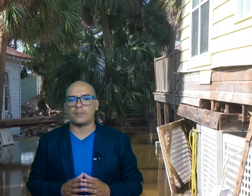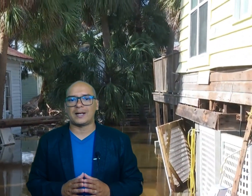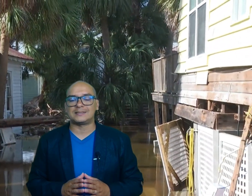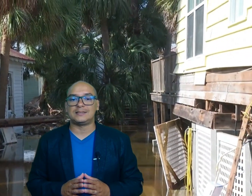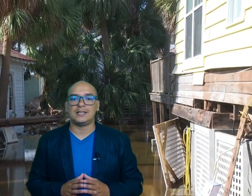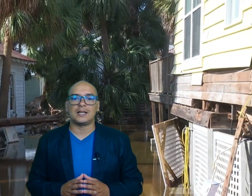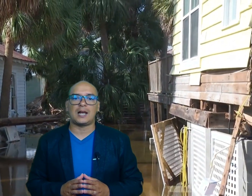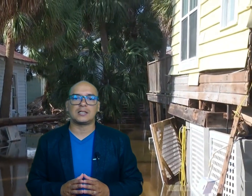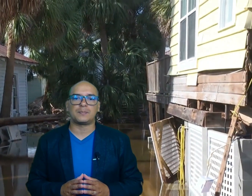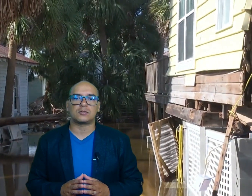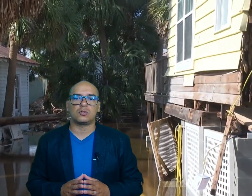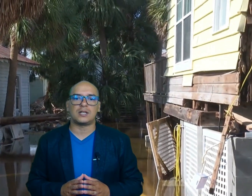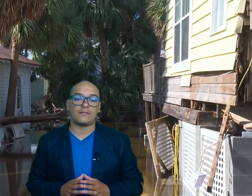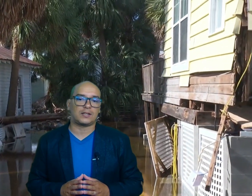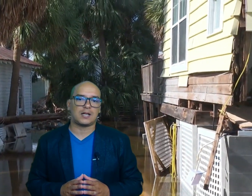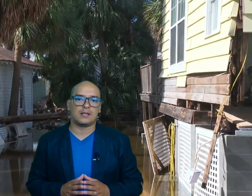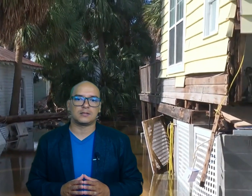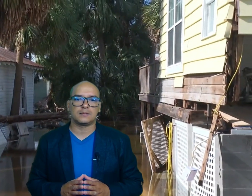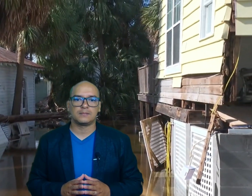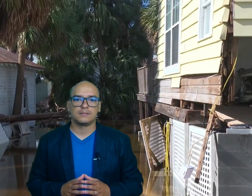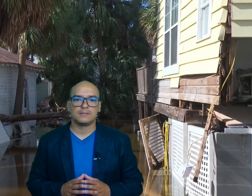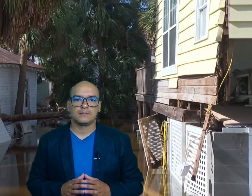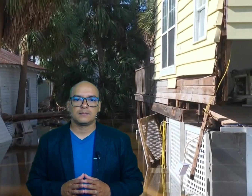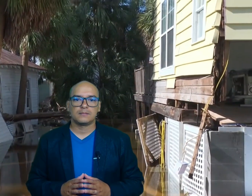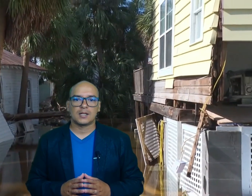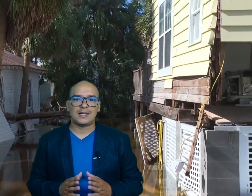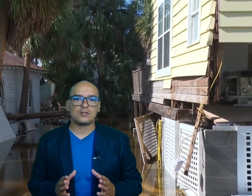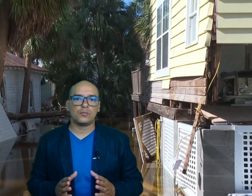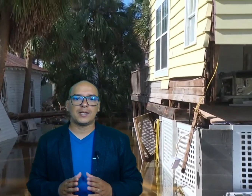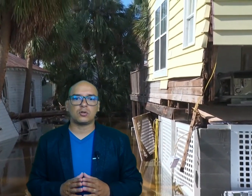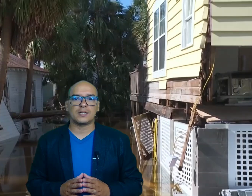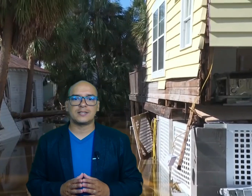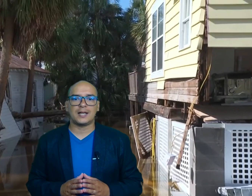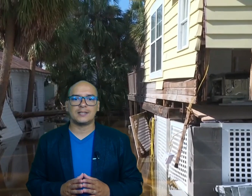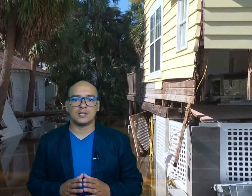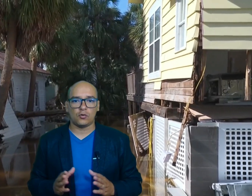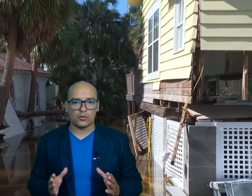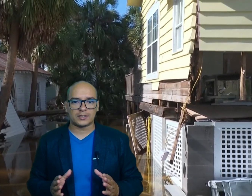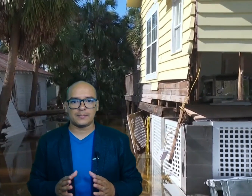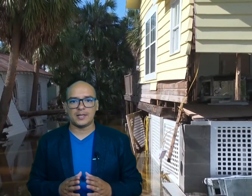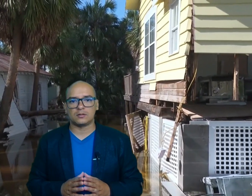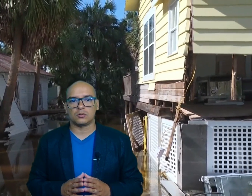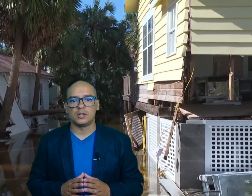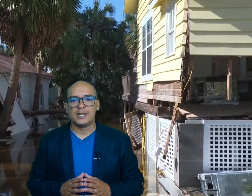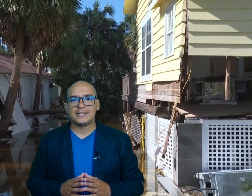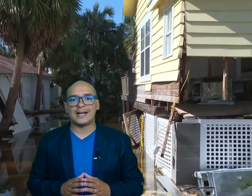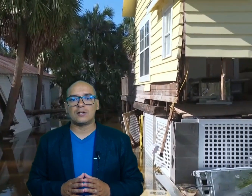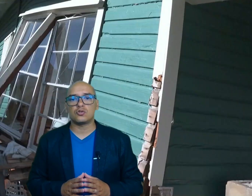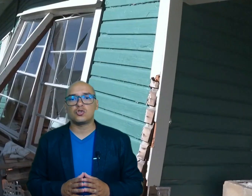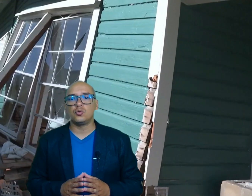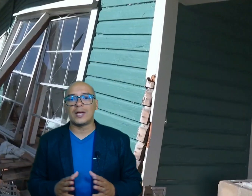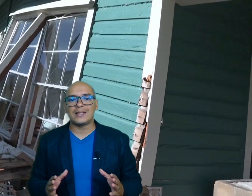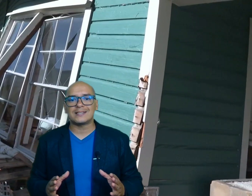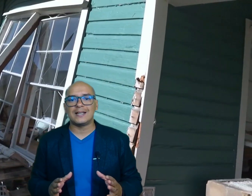para asistir a las personas afectadas las lluvias enales y Los Fuertes vientos dejaron ciudades en